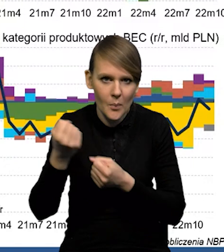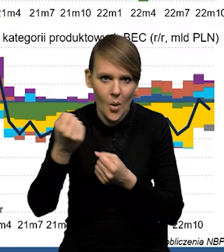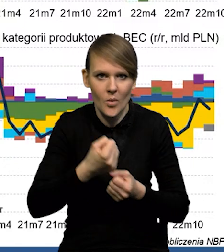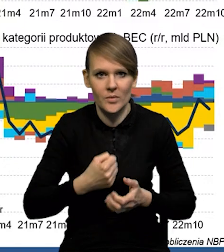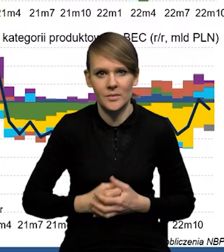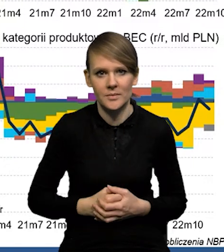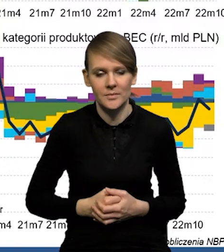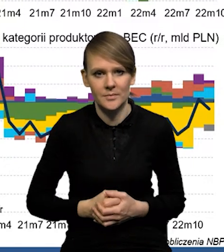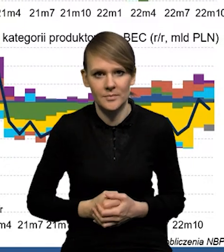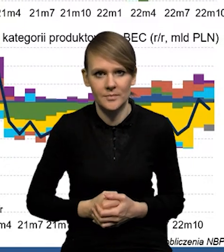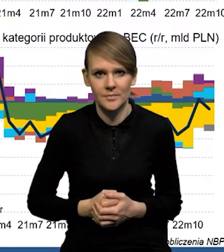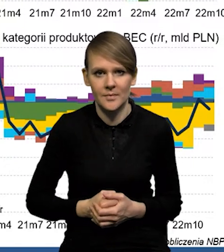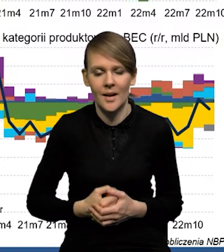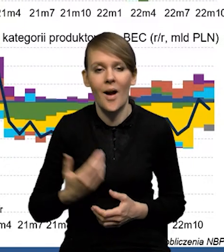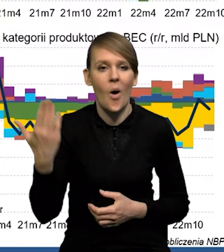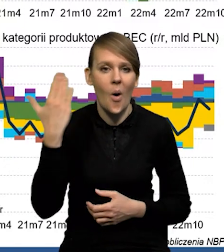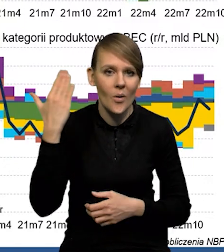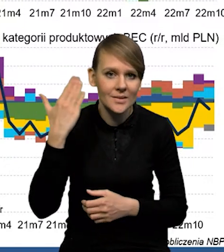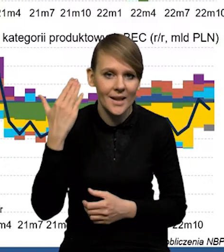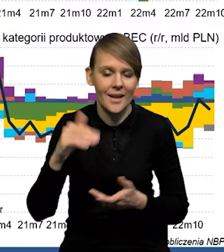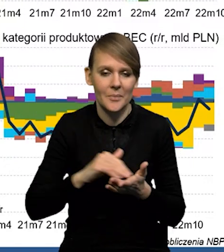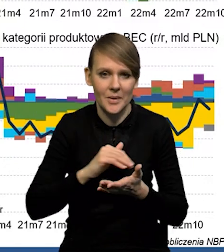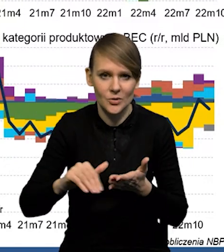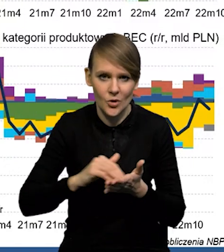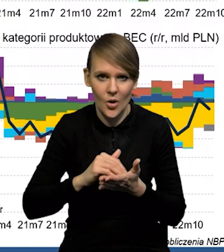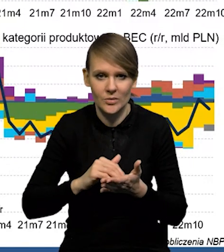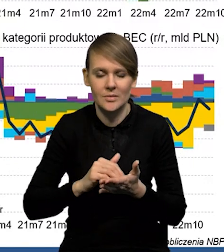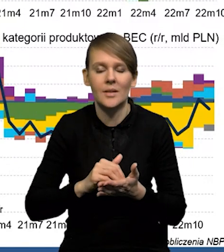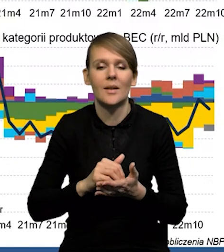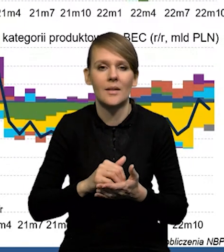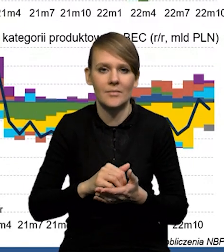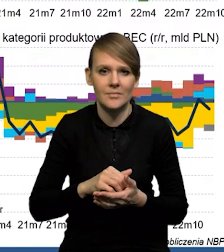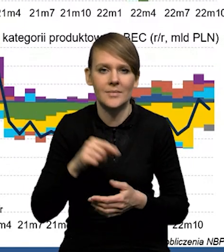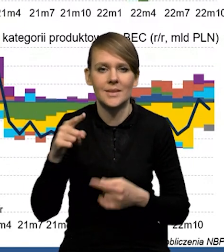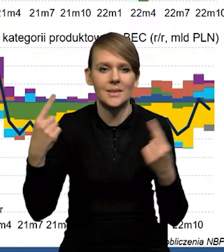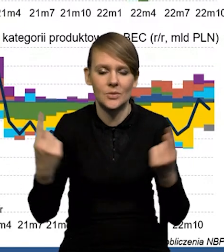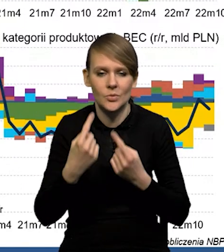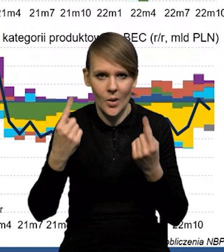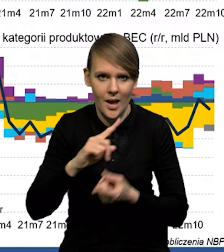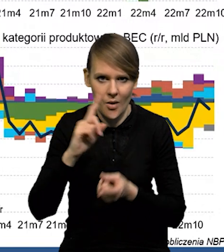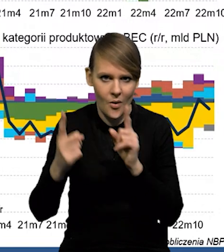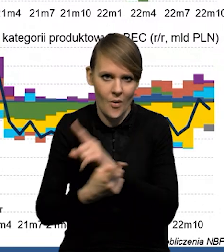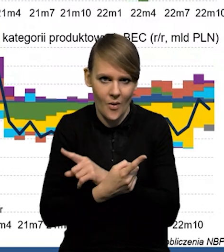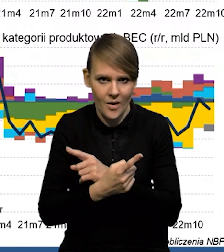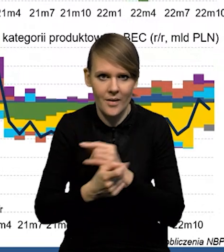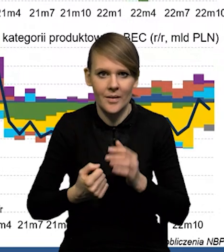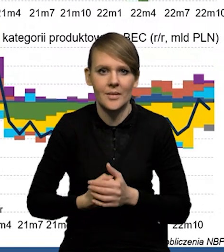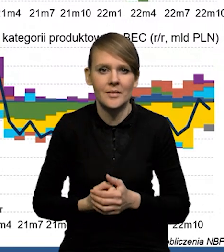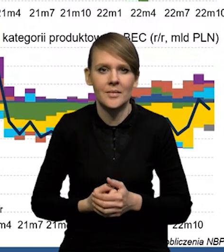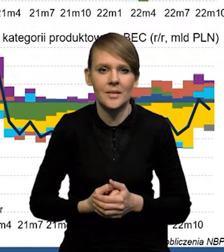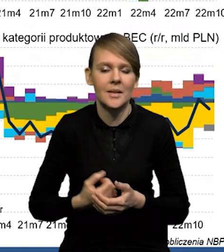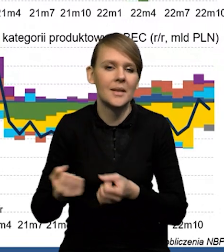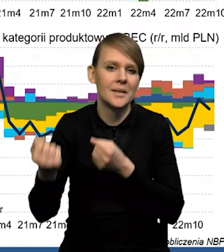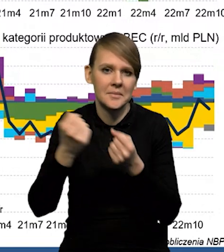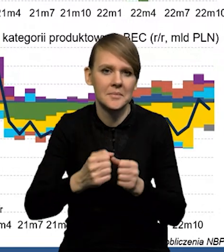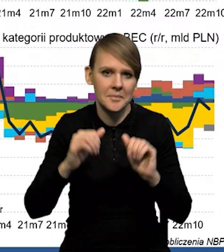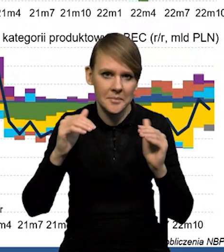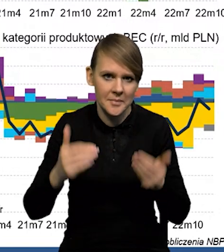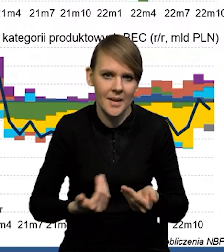Natomiast ostatnie miesiące, to jest z kolei odwrócenie sytuacji, czyli import wyraźnie hamuje w momencie spowolnienia,